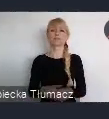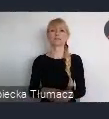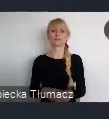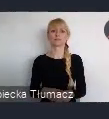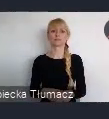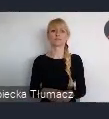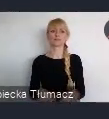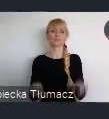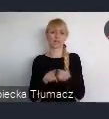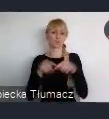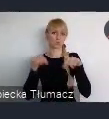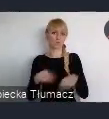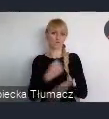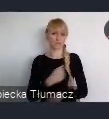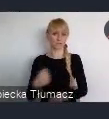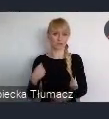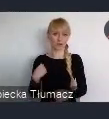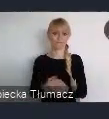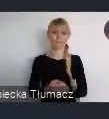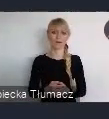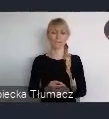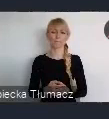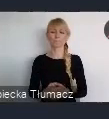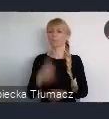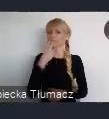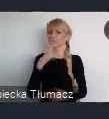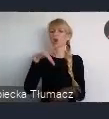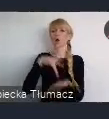Tak więc można powiedzieć, że lokalizacja jest bardzo dobra.